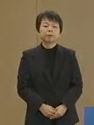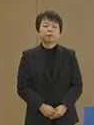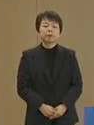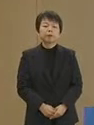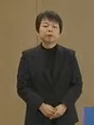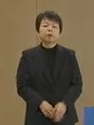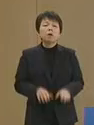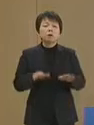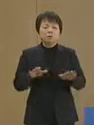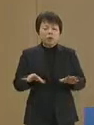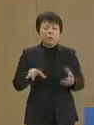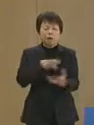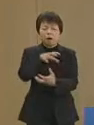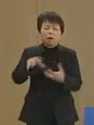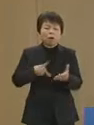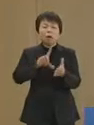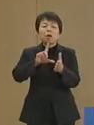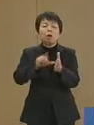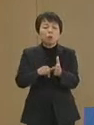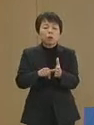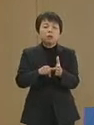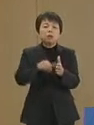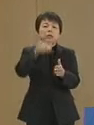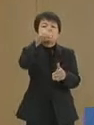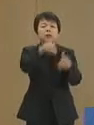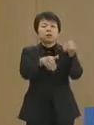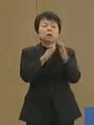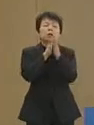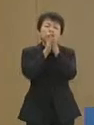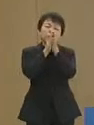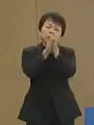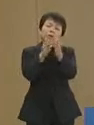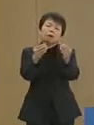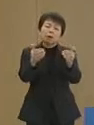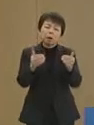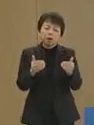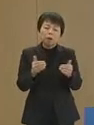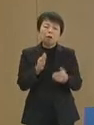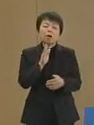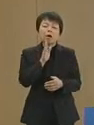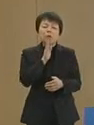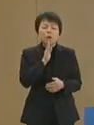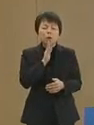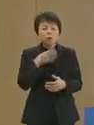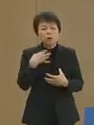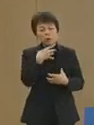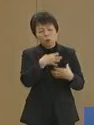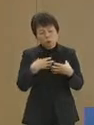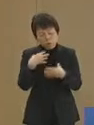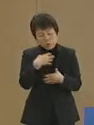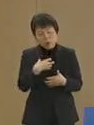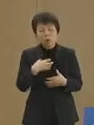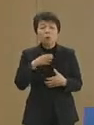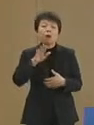このような時期に選挙をお願い しなくてはいけないということは 誠に心苦しいこと ではありますが